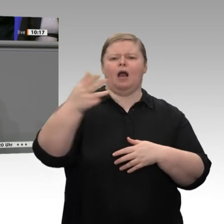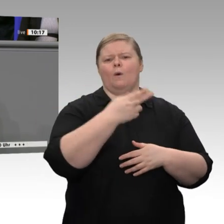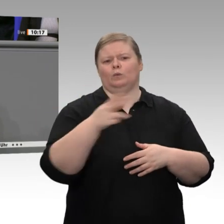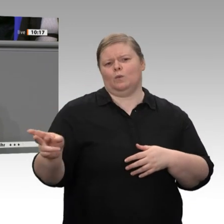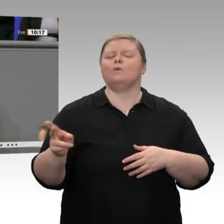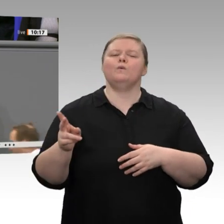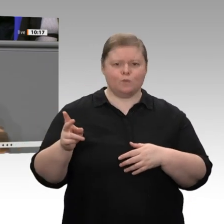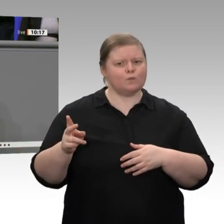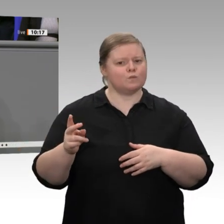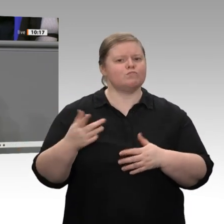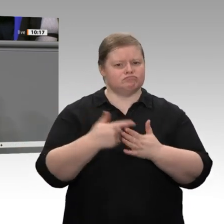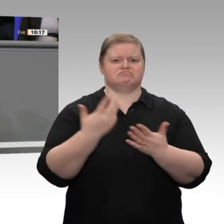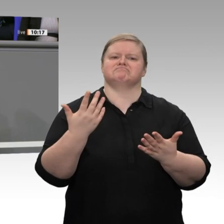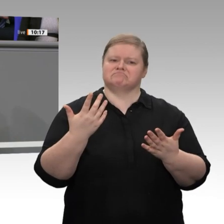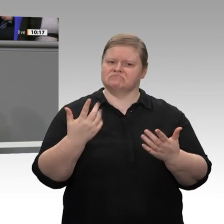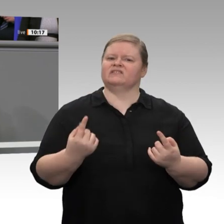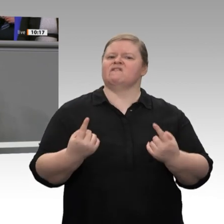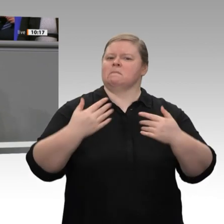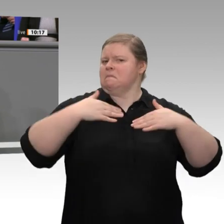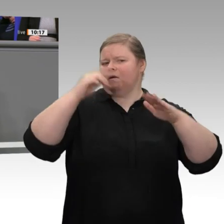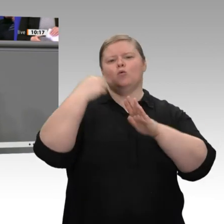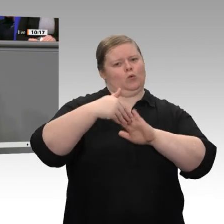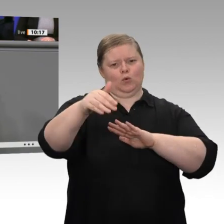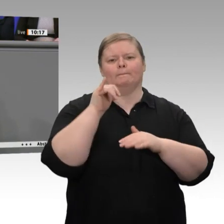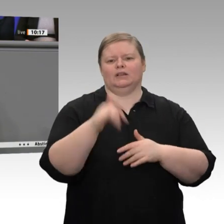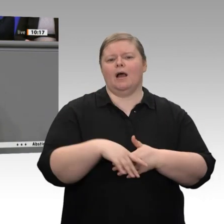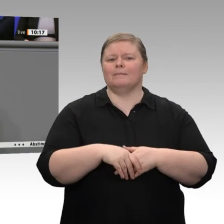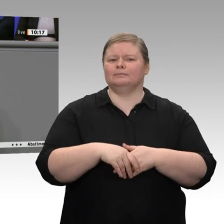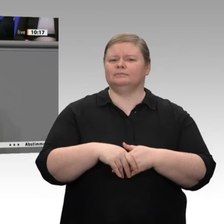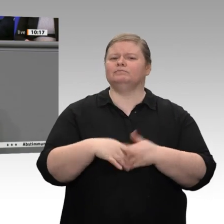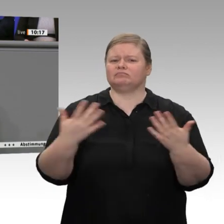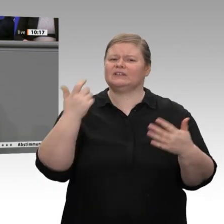Haushalt. Übrigens liegen wir beim Maastricht- Kriterium der Gesamtverschuldung wieder